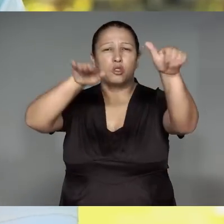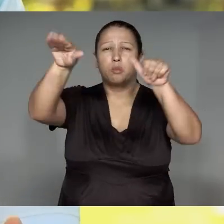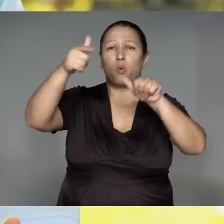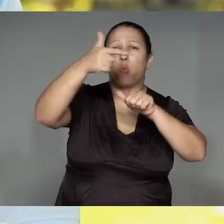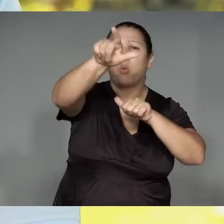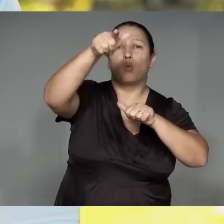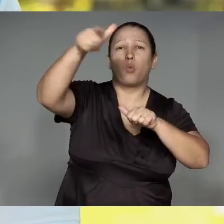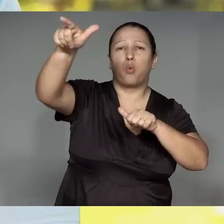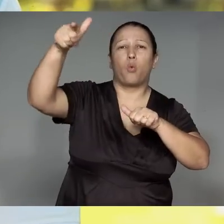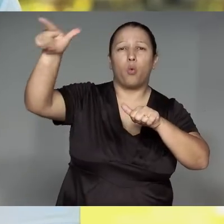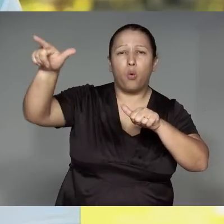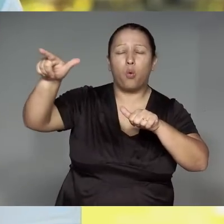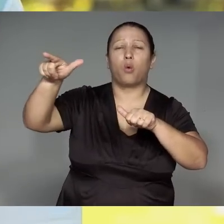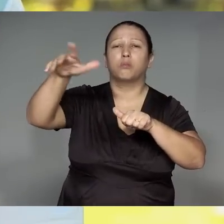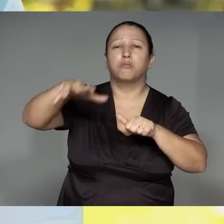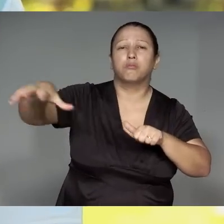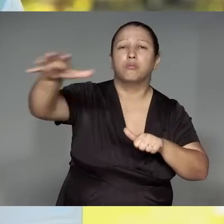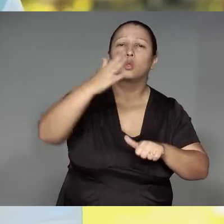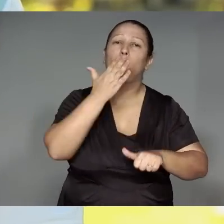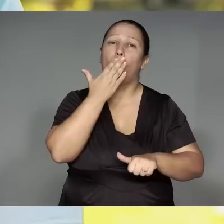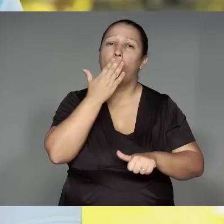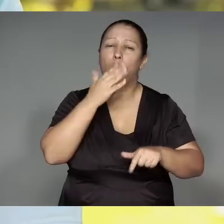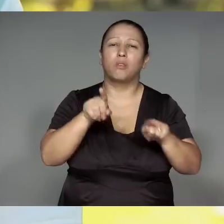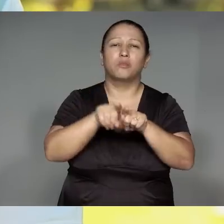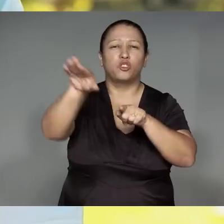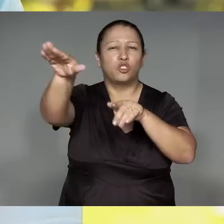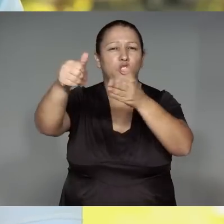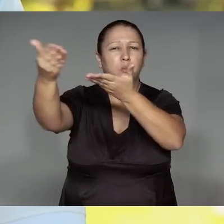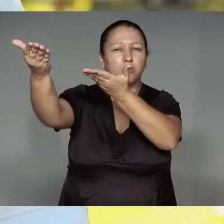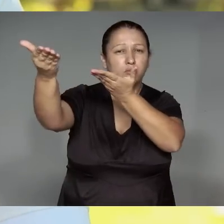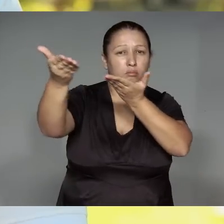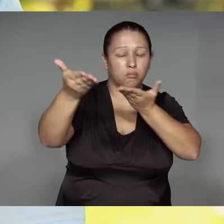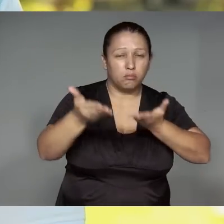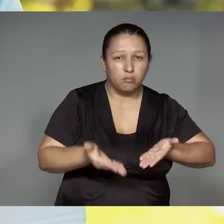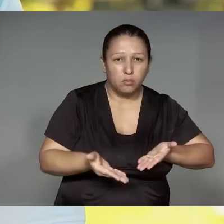Kalapalo, Kuikuro, Matipu, Mehinako, Aweti